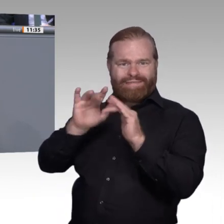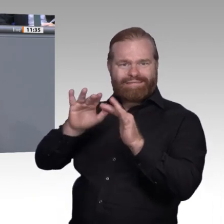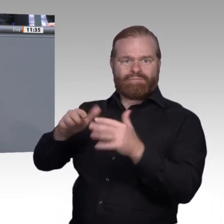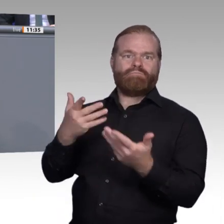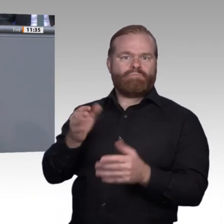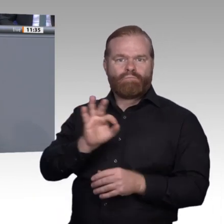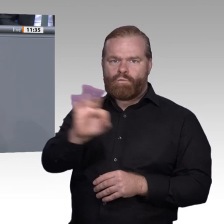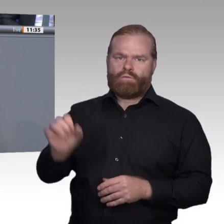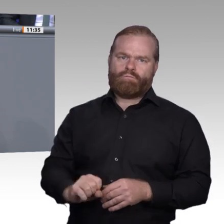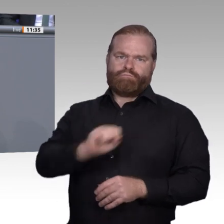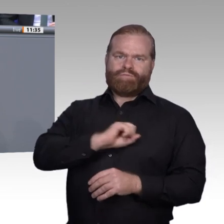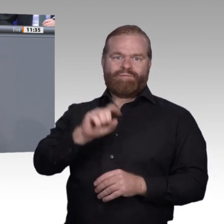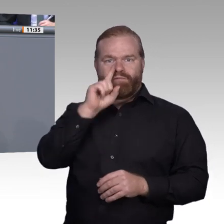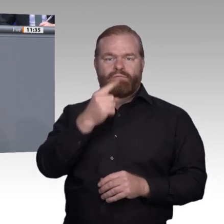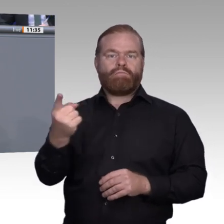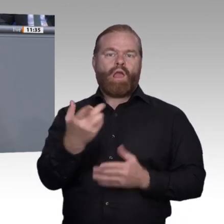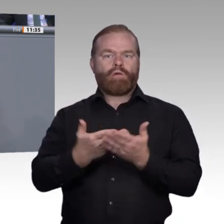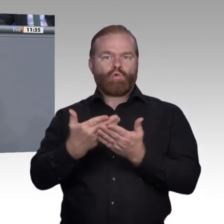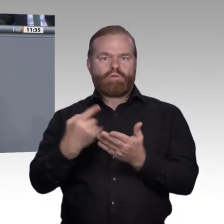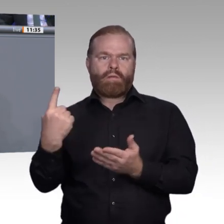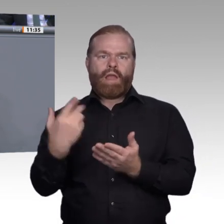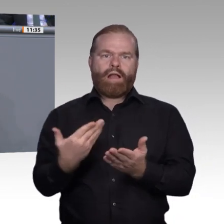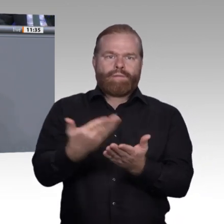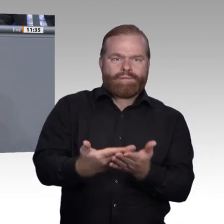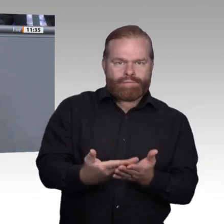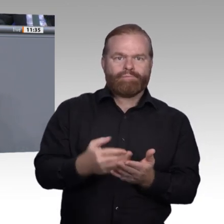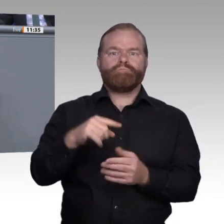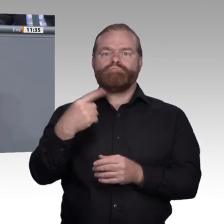müssen wir drittens auch auf die Lernorte schauen. Ich komme zum ersten Punkt: zur